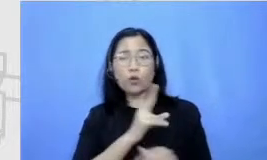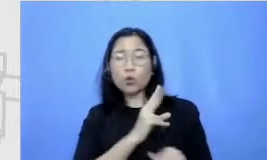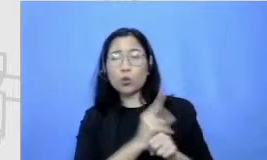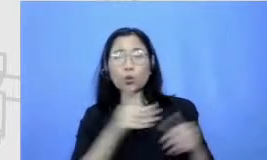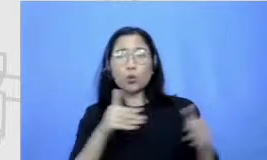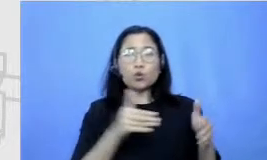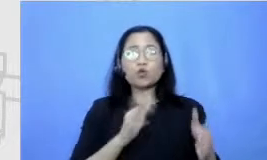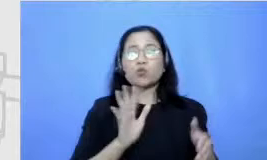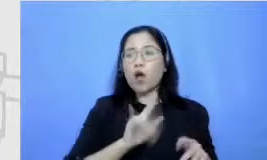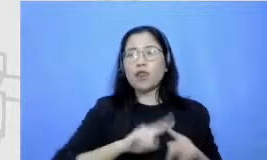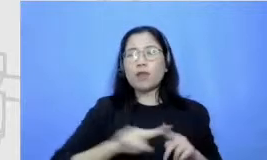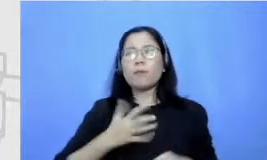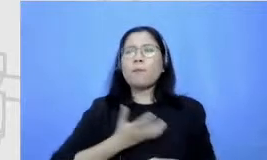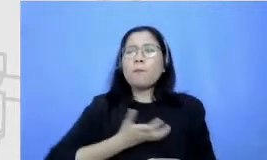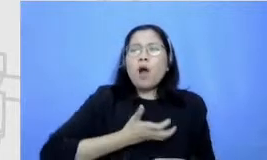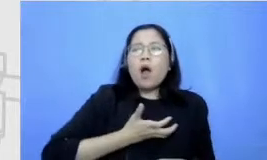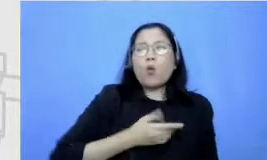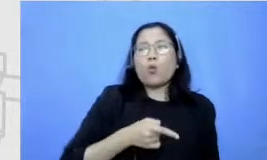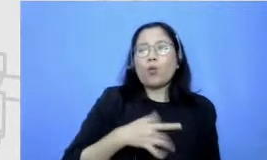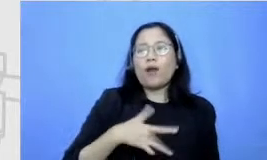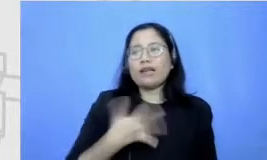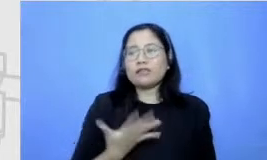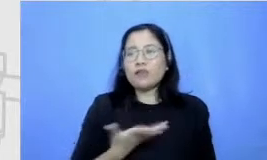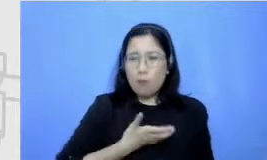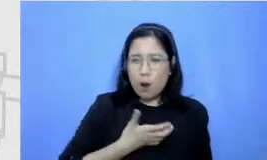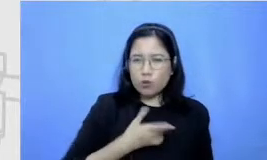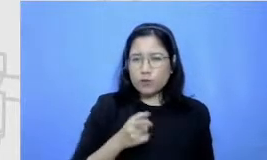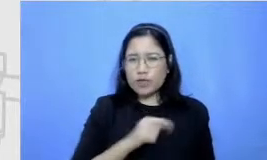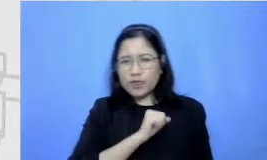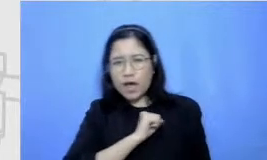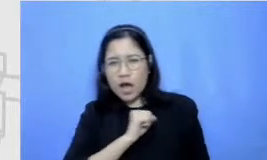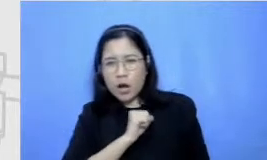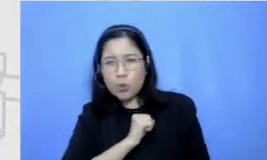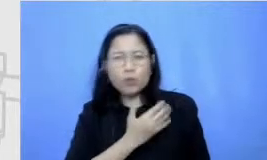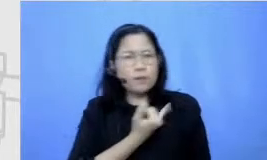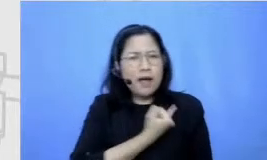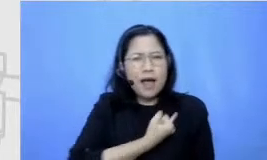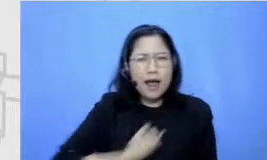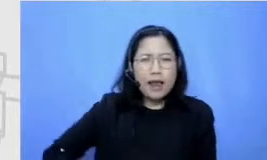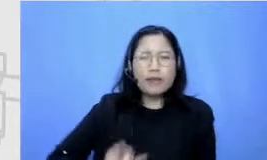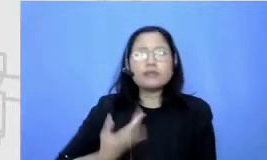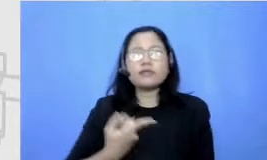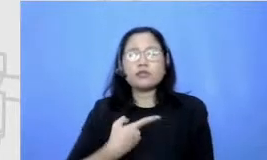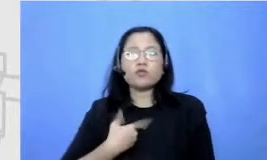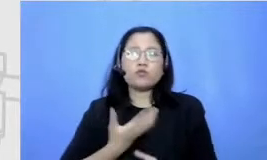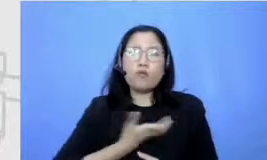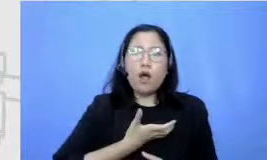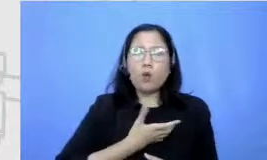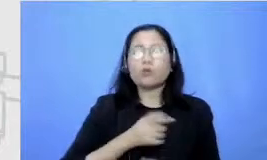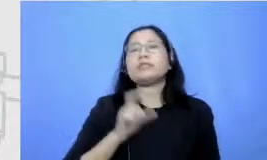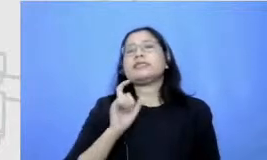menaklukkan rasa takut rasa enggan terus dan itu bisa lewat berbagai cara salah satunya ya tentu